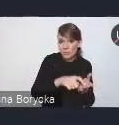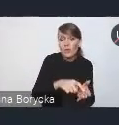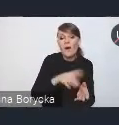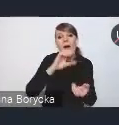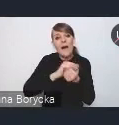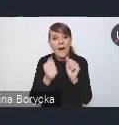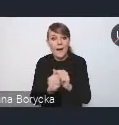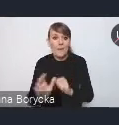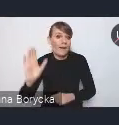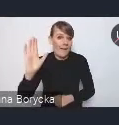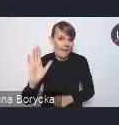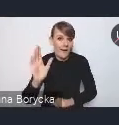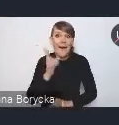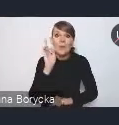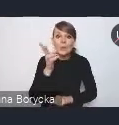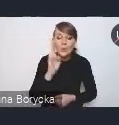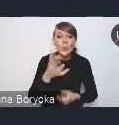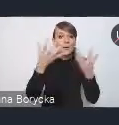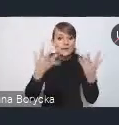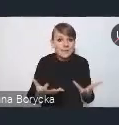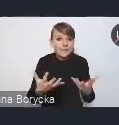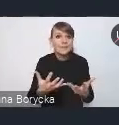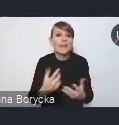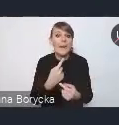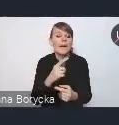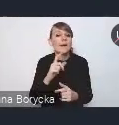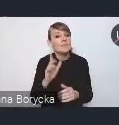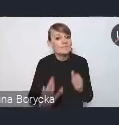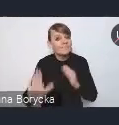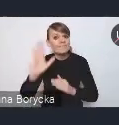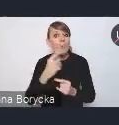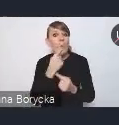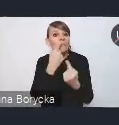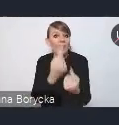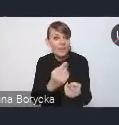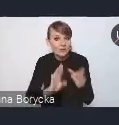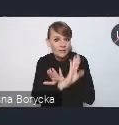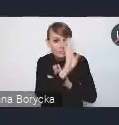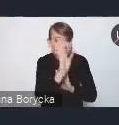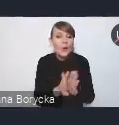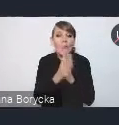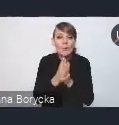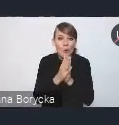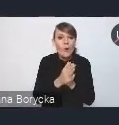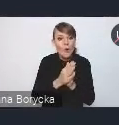Gdyby ktoś chciał zabrać głos w dyskusji, bardzo prosimy o danie nam sygnału. My ten głos udzielimy.